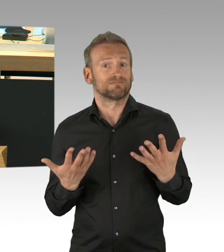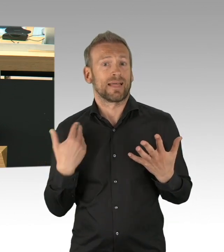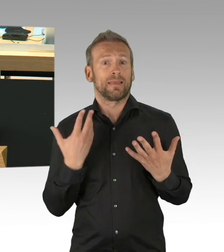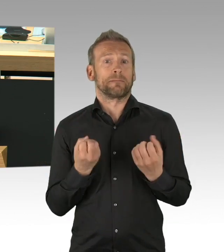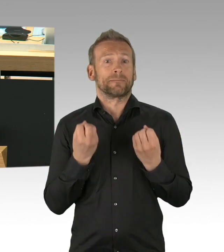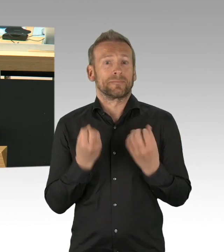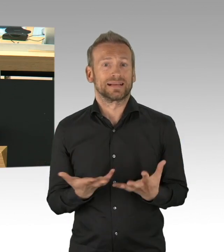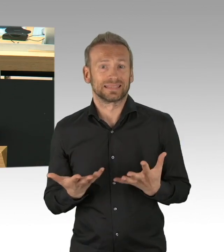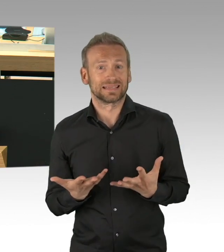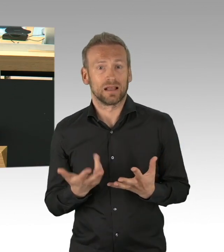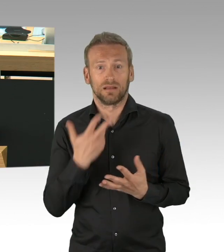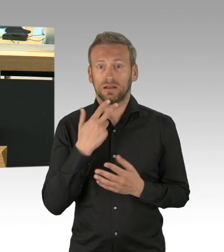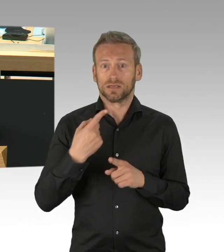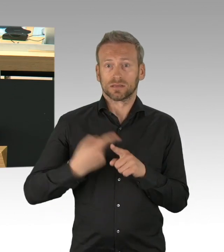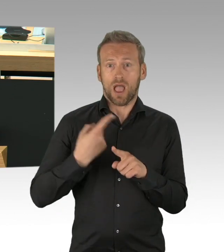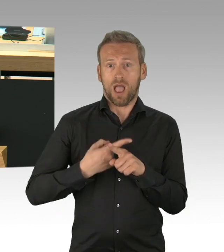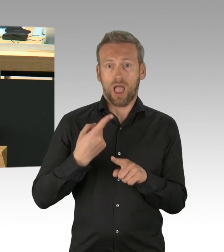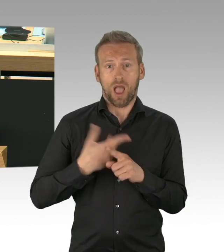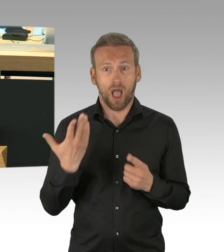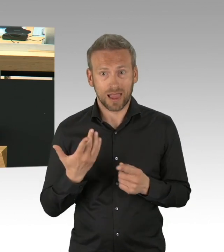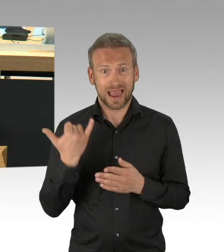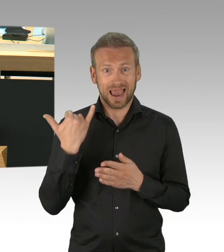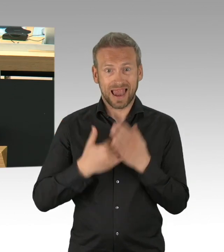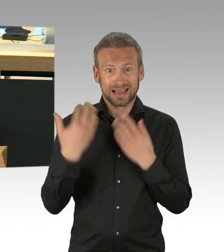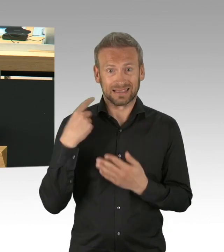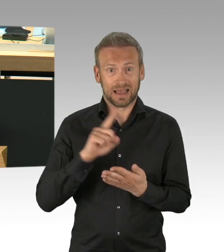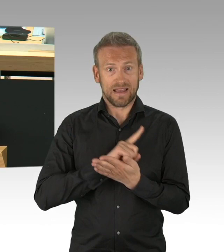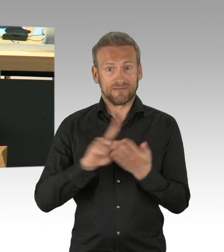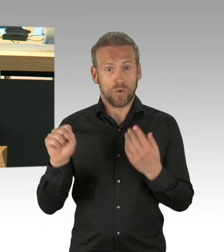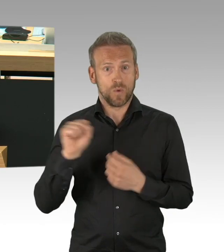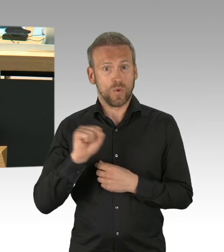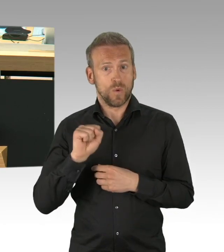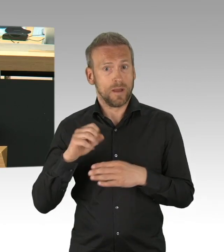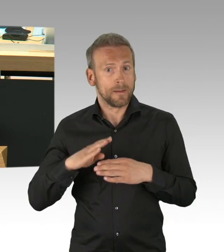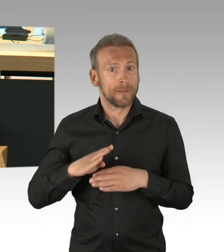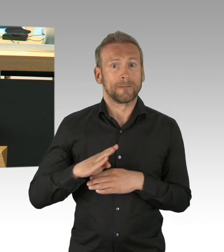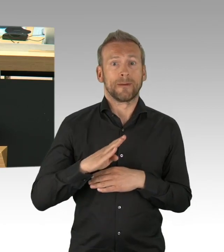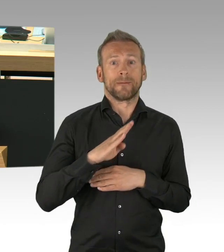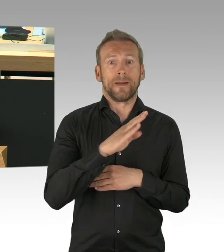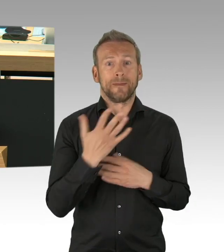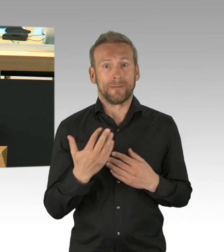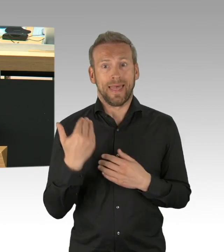und nicht bundesweit, wie es momentan der Fall ist. Wir hätten allein in Berlin über 10.000 Intensivfälle in unseren Kliniken,